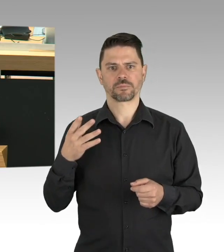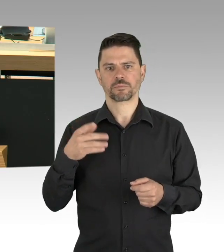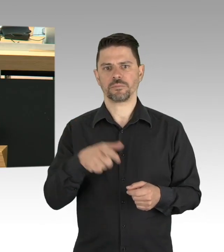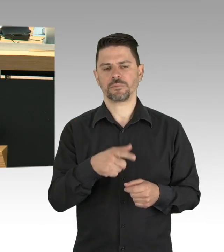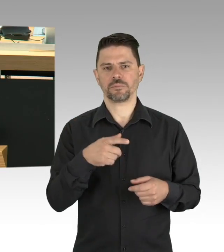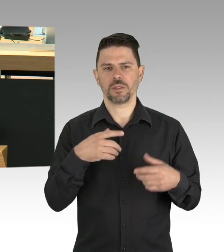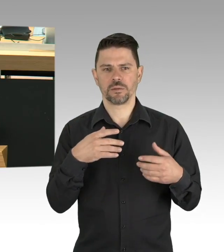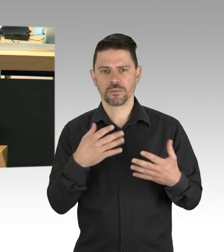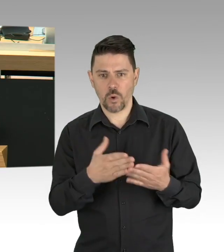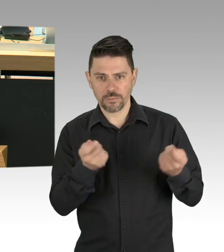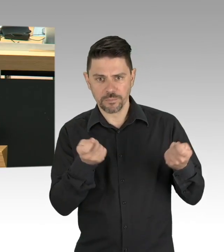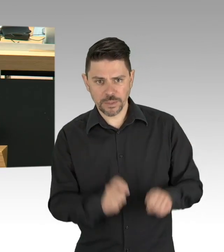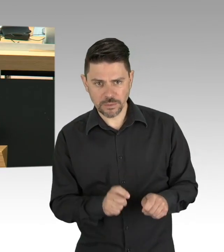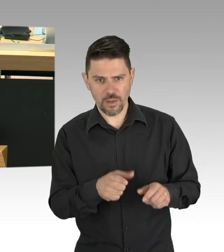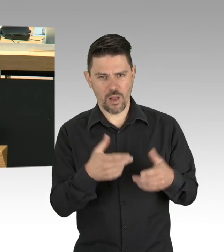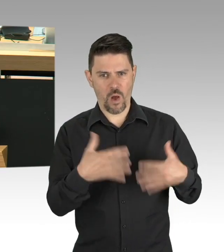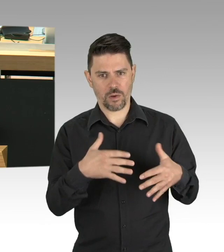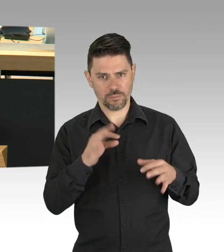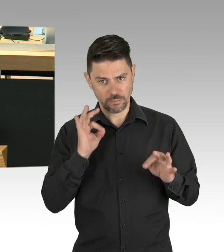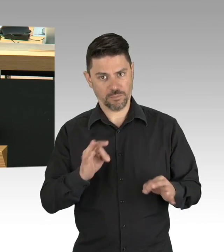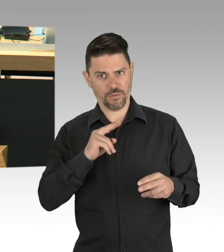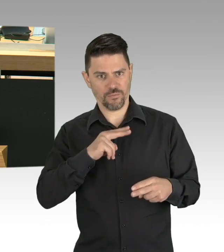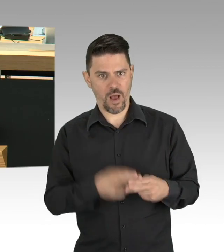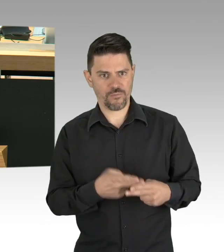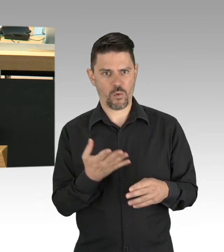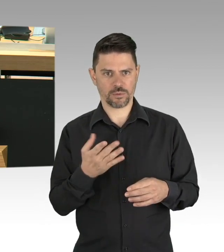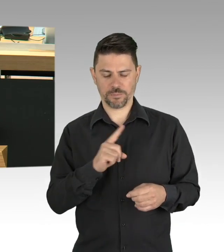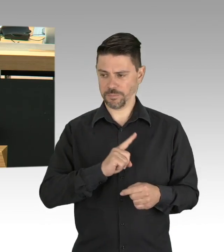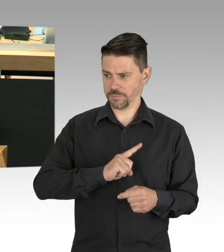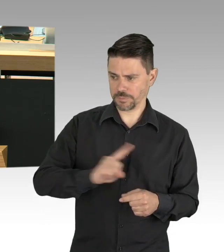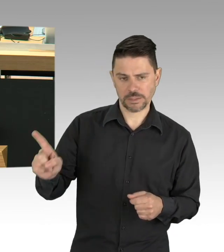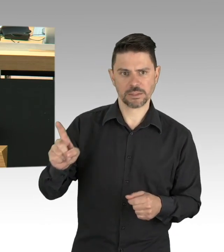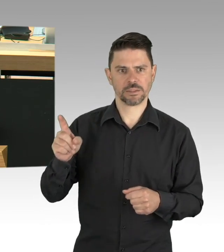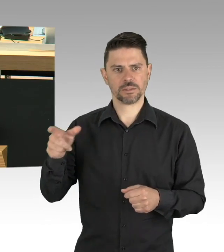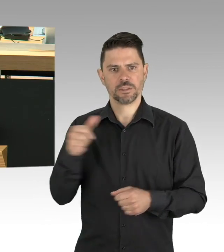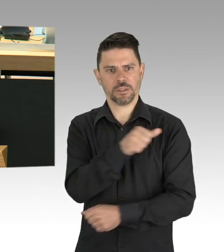von Menschen in Sorge vor ihrem wirtschaftlichen Aus. Wie dieser Gastwirt aus meinem Kiez,